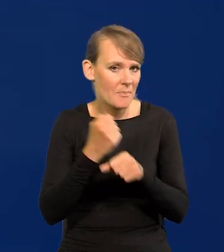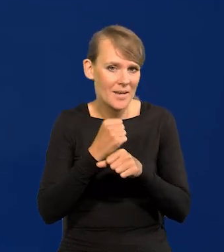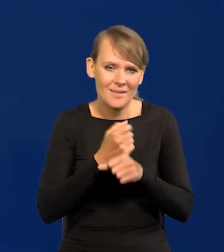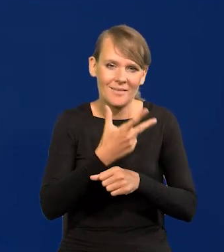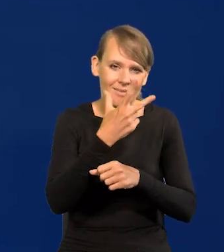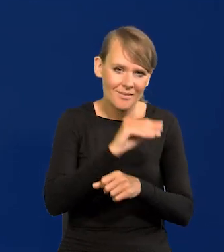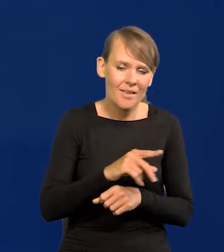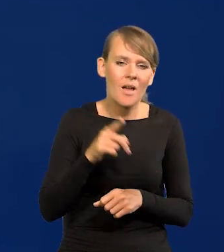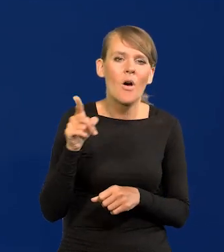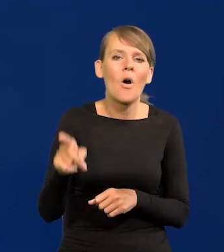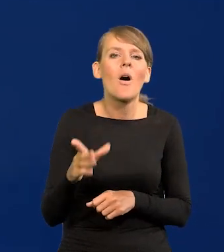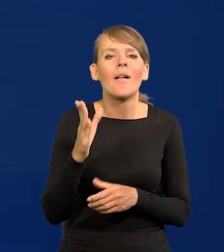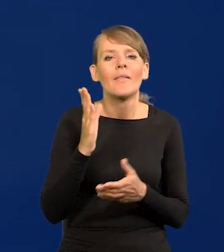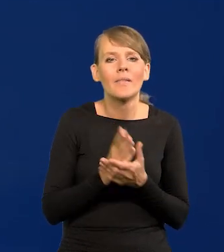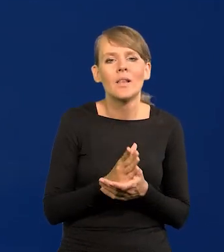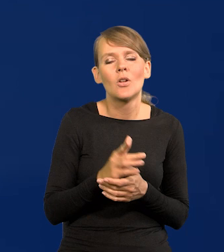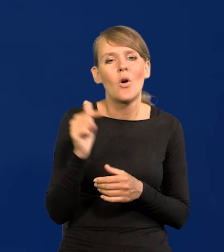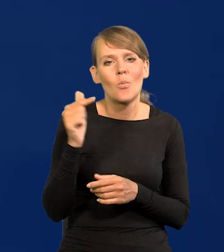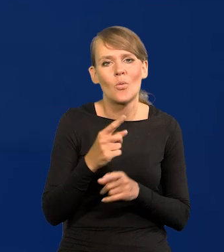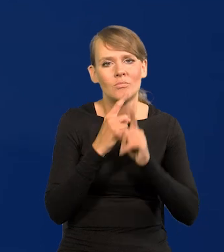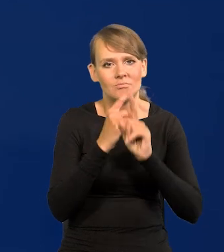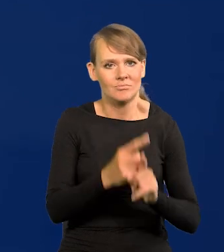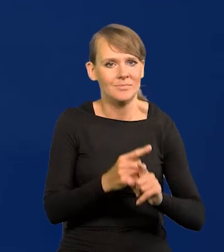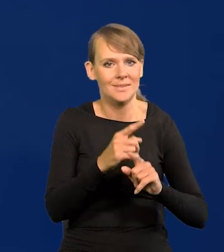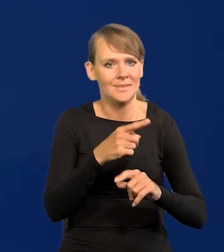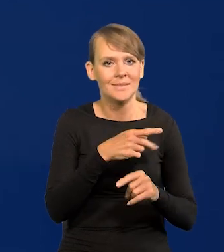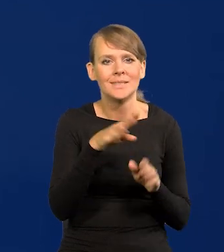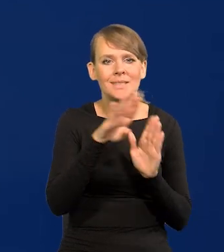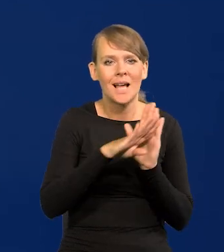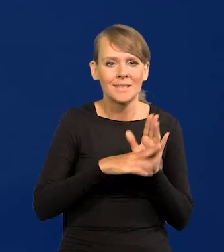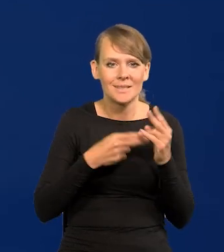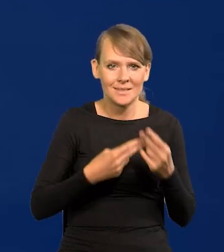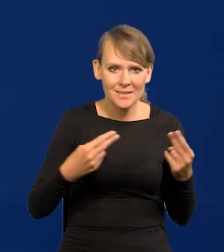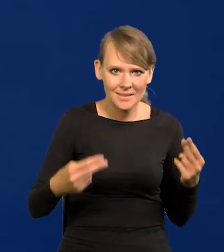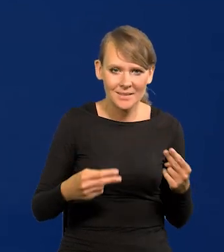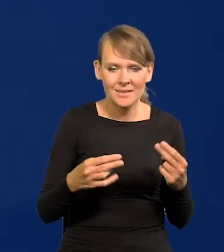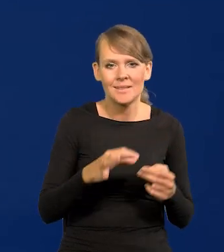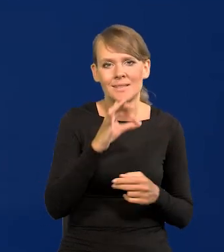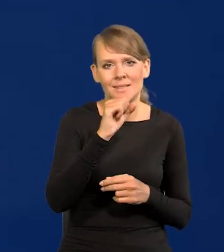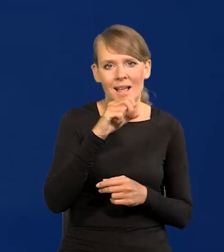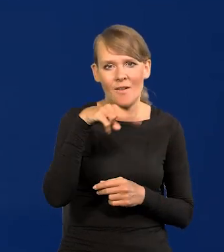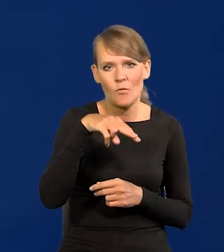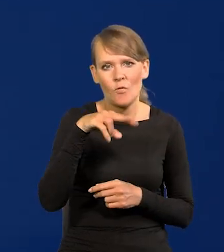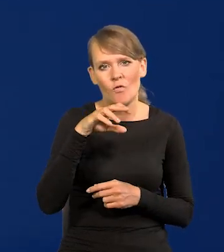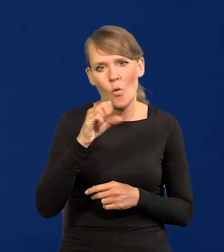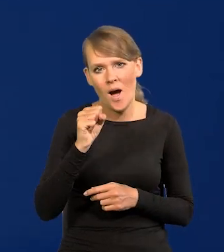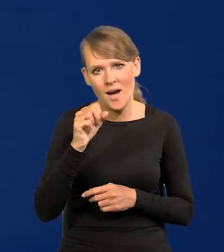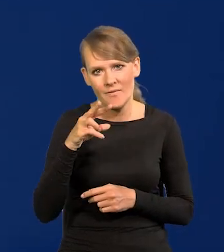Ich obowiązuje tylko savoir-vivre. Ich obowiązuje, ich obowiązuje.